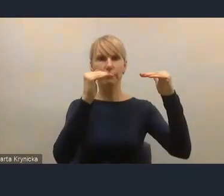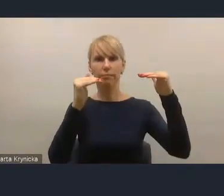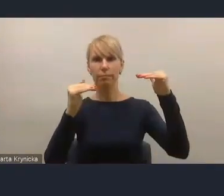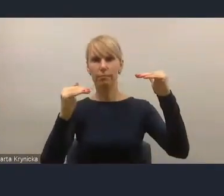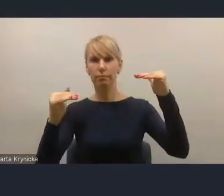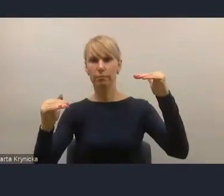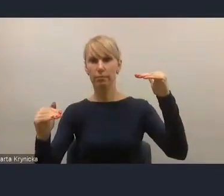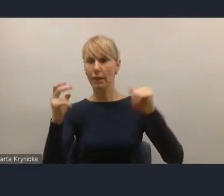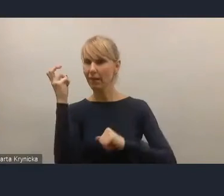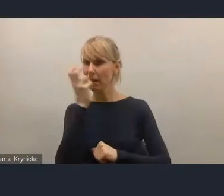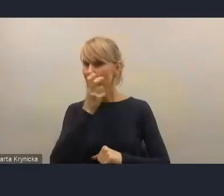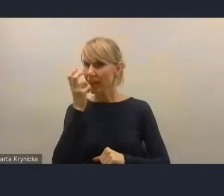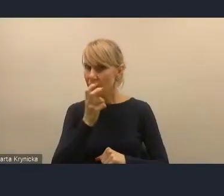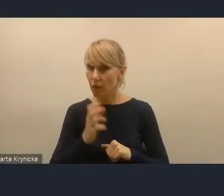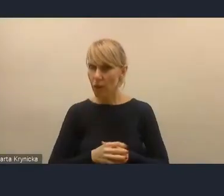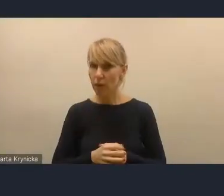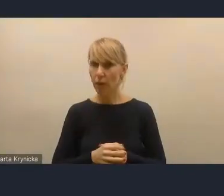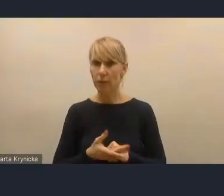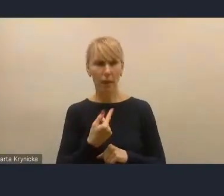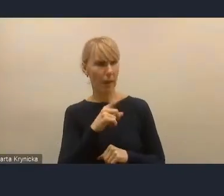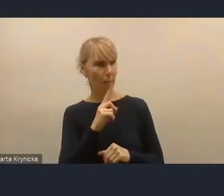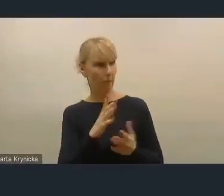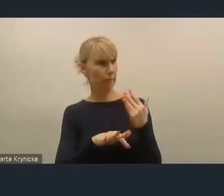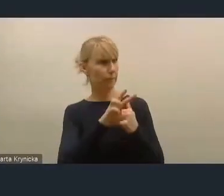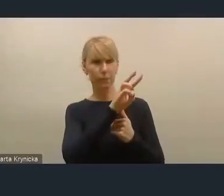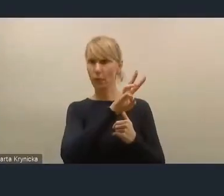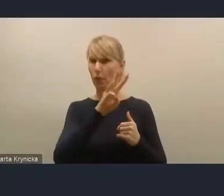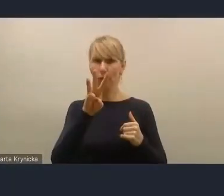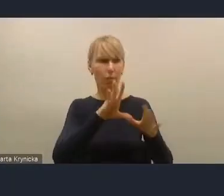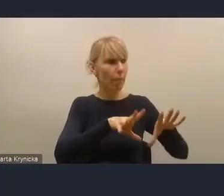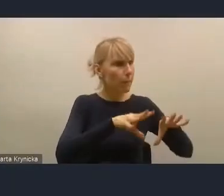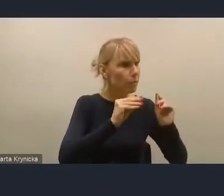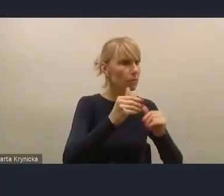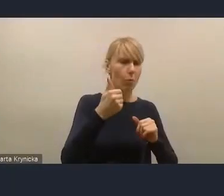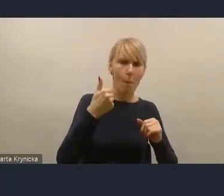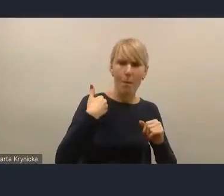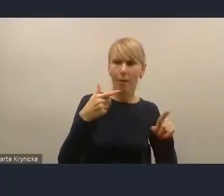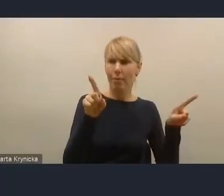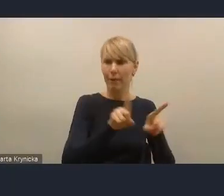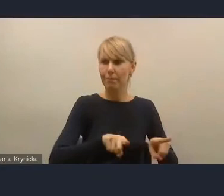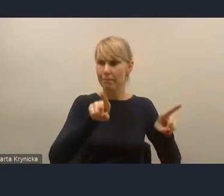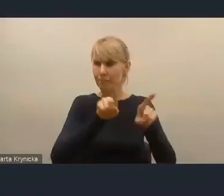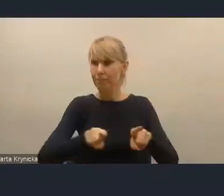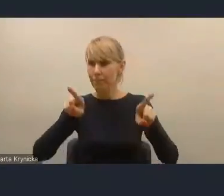Mimo że ta strona nie zmieniała się. Ona była taka sama jak na początku. Pojawiały się kolejne projekty,